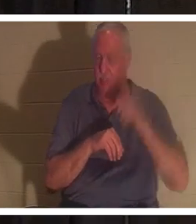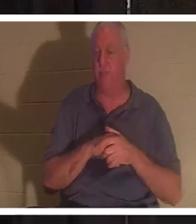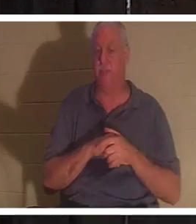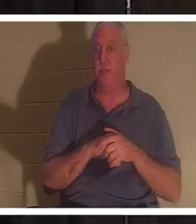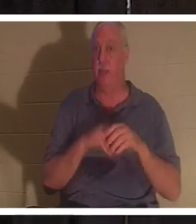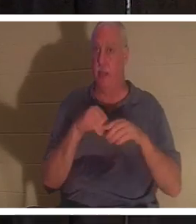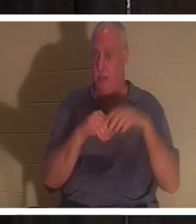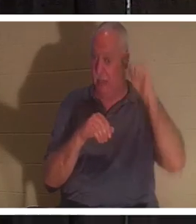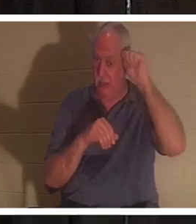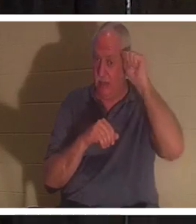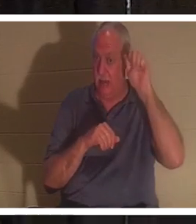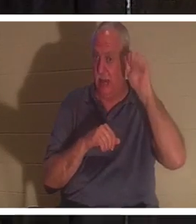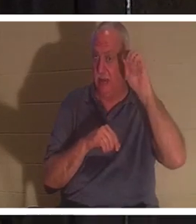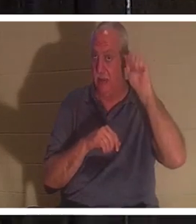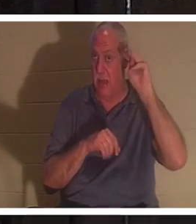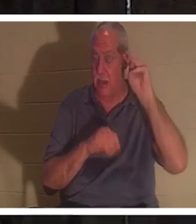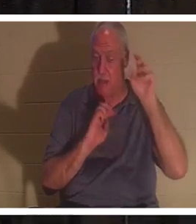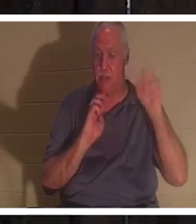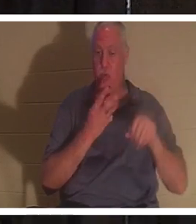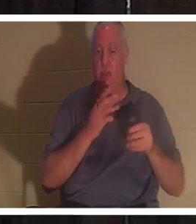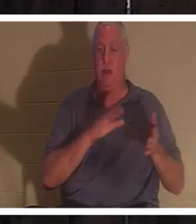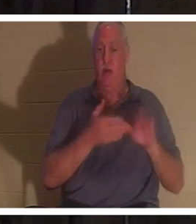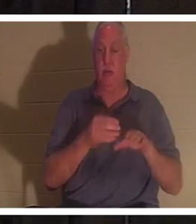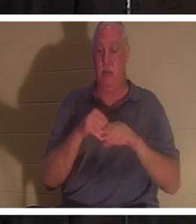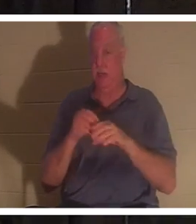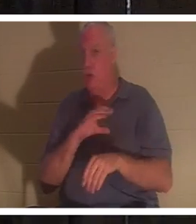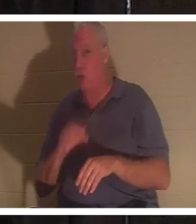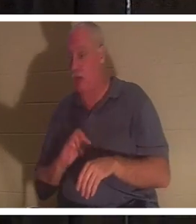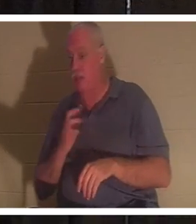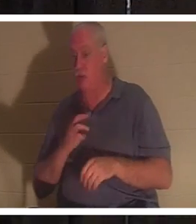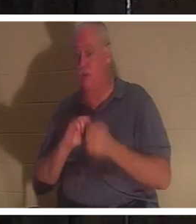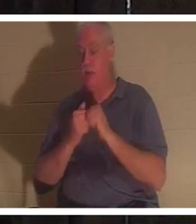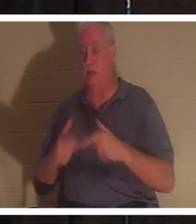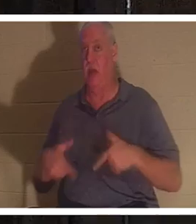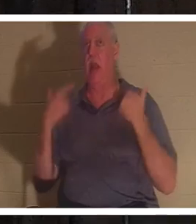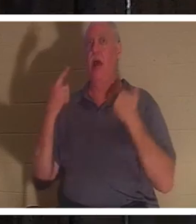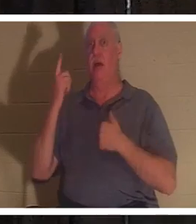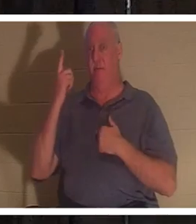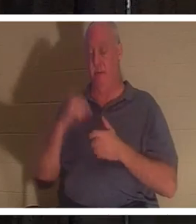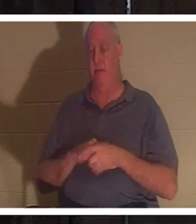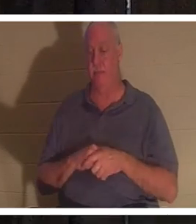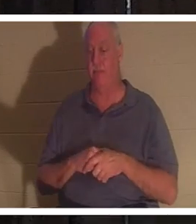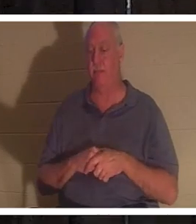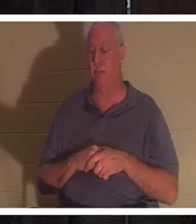我们死了，但在基督里我们复活了。随着我们的进展，我们将更多地讨论这一点